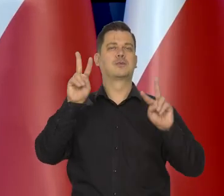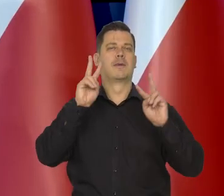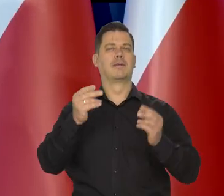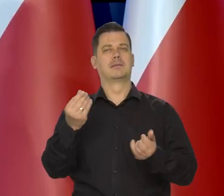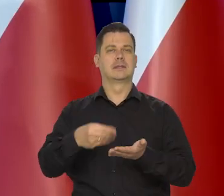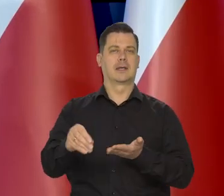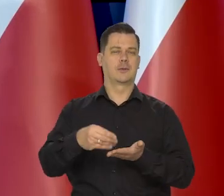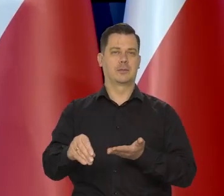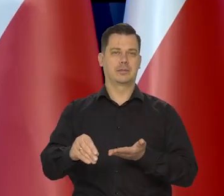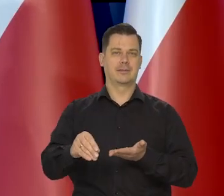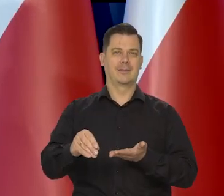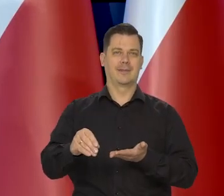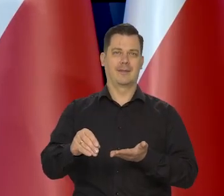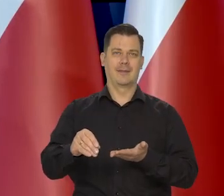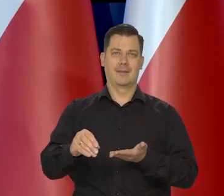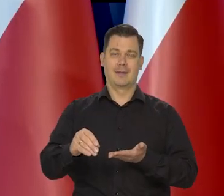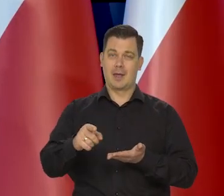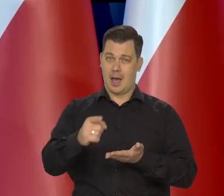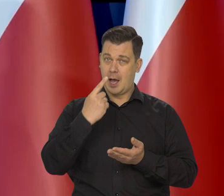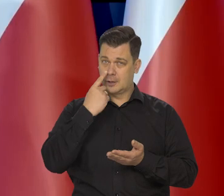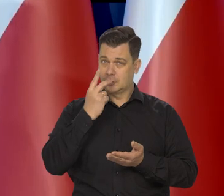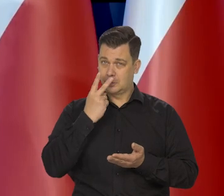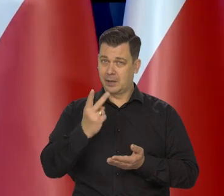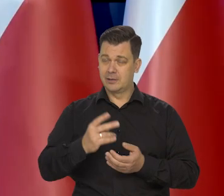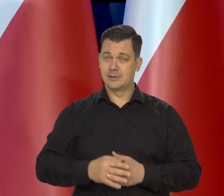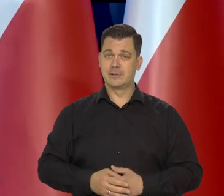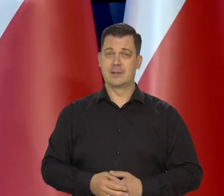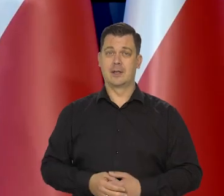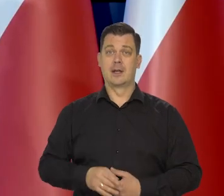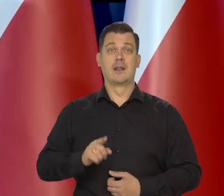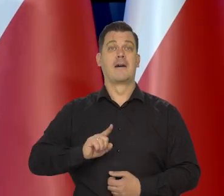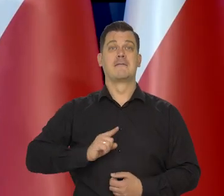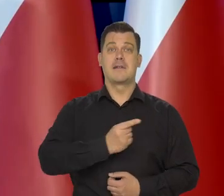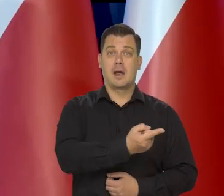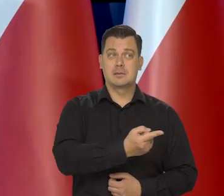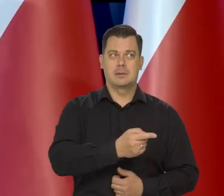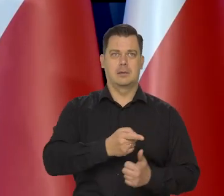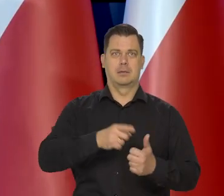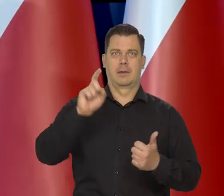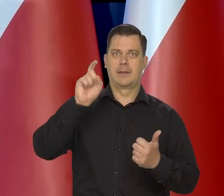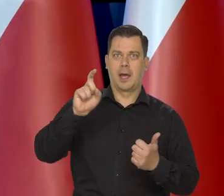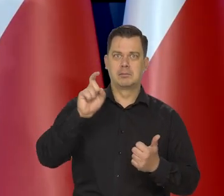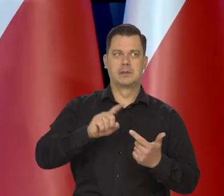ale proszę zrobić..., zauważyć, że we Francji czy w Niemczech